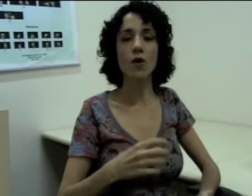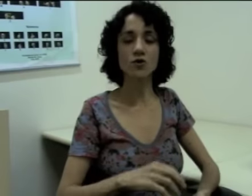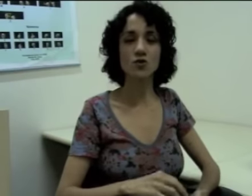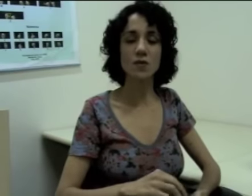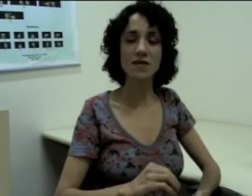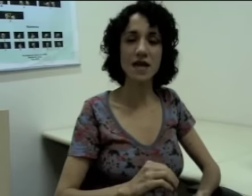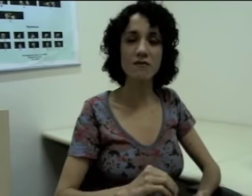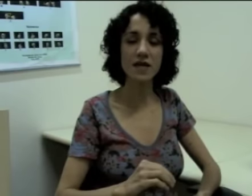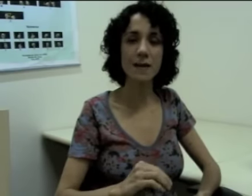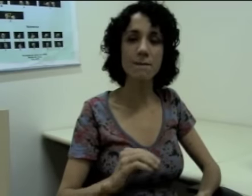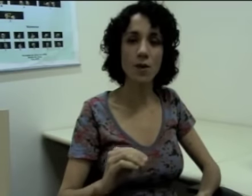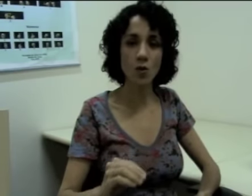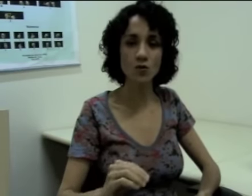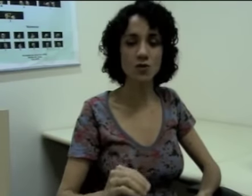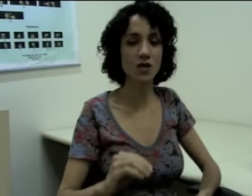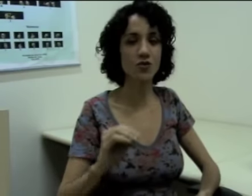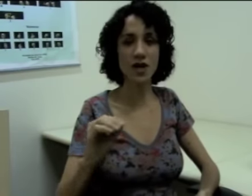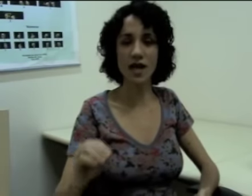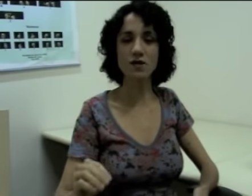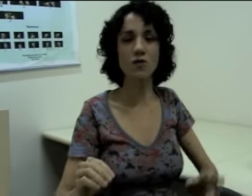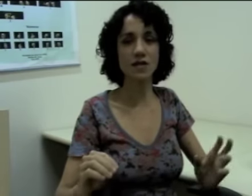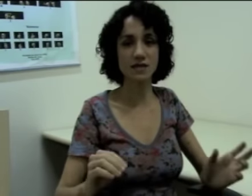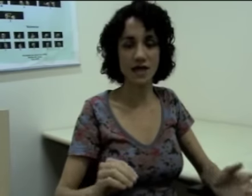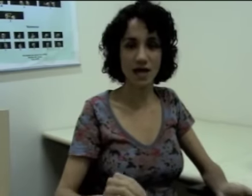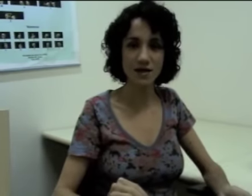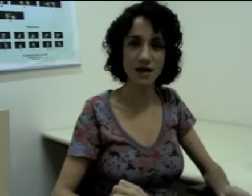eu posso definir pontos à direita ou à esquerda